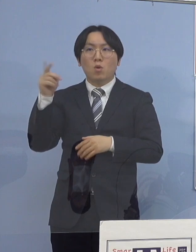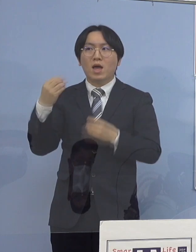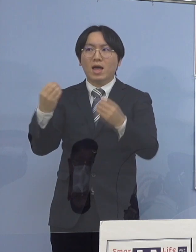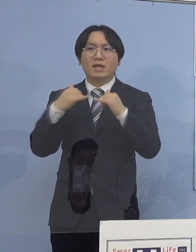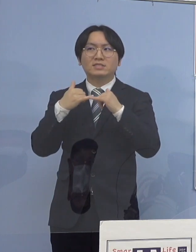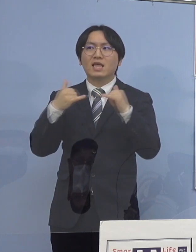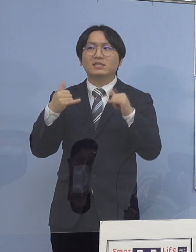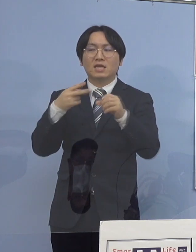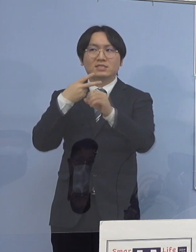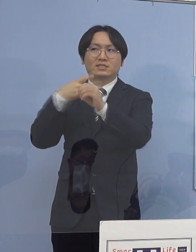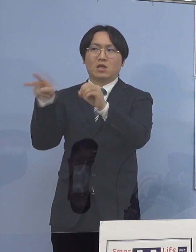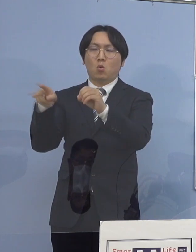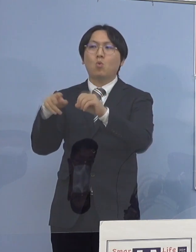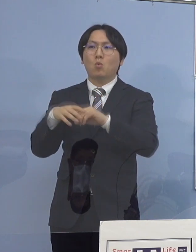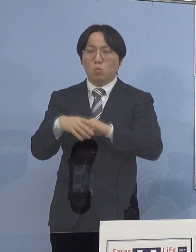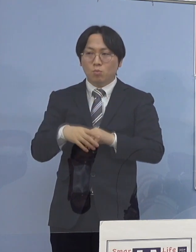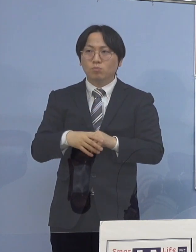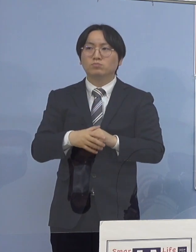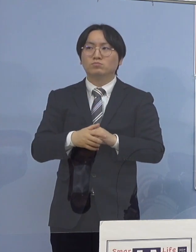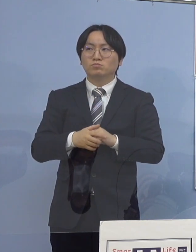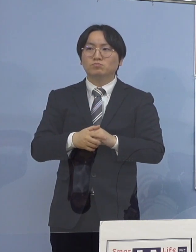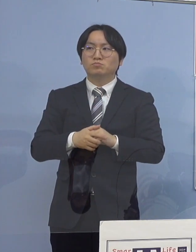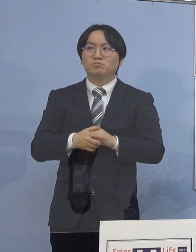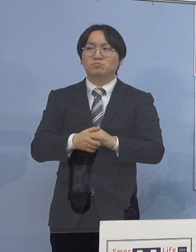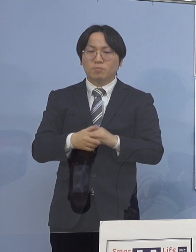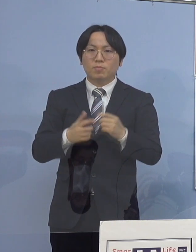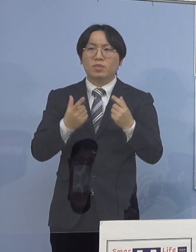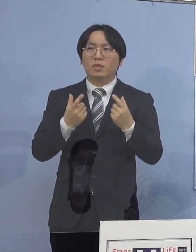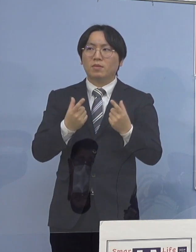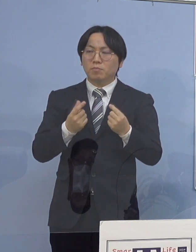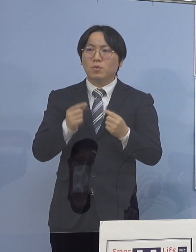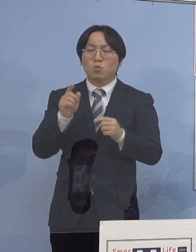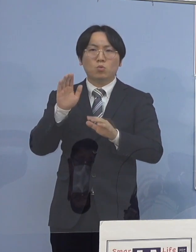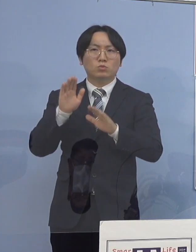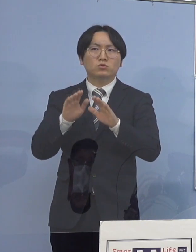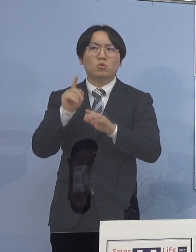こういう形でやはり 対策を積み重ねていくことによって